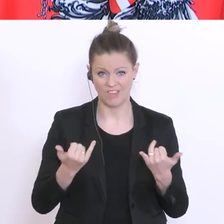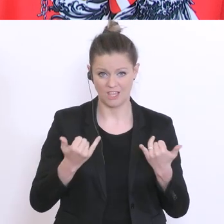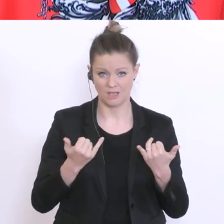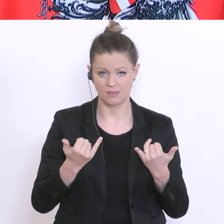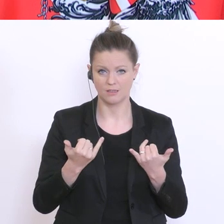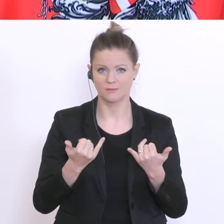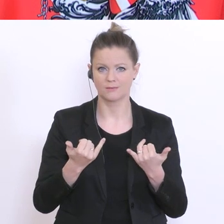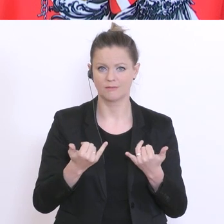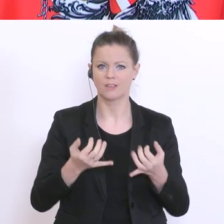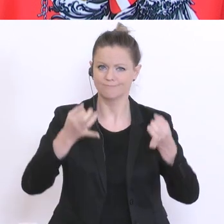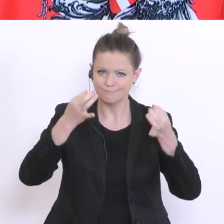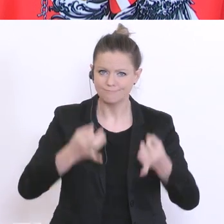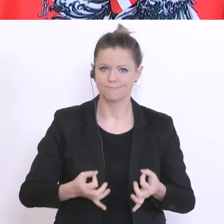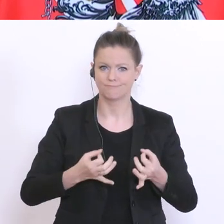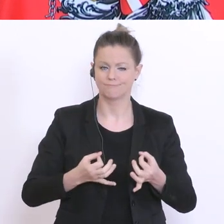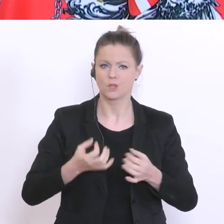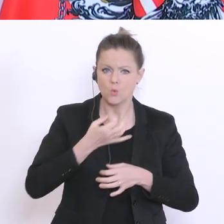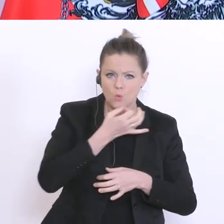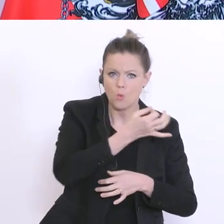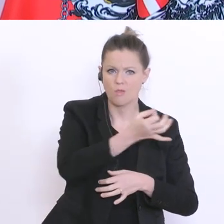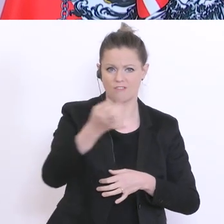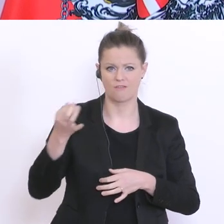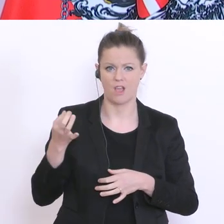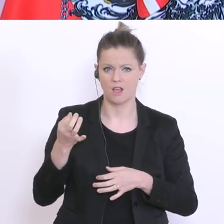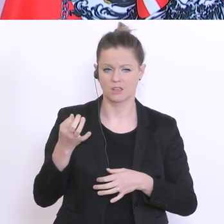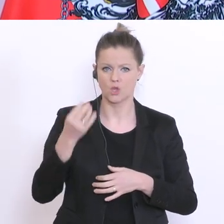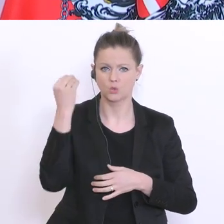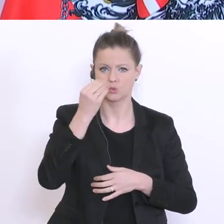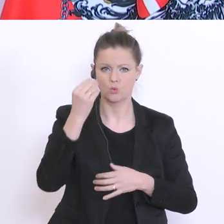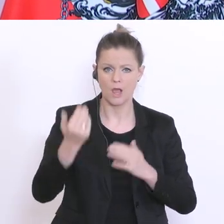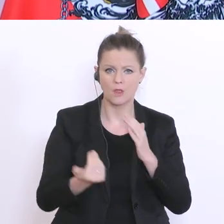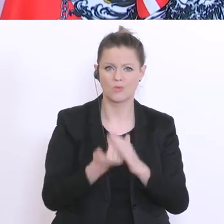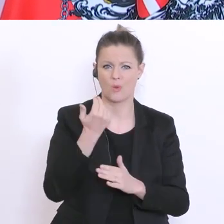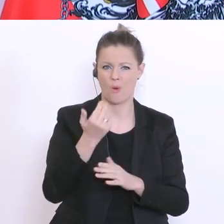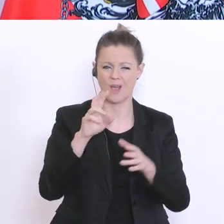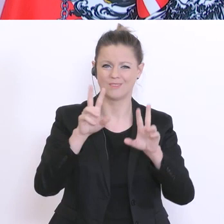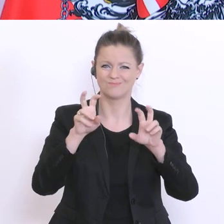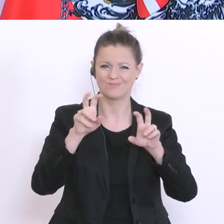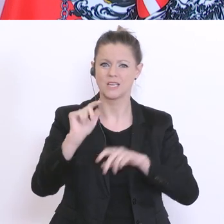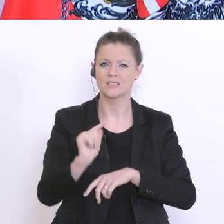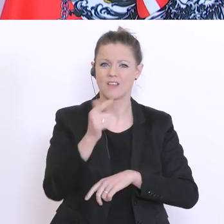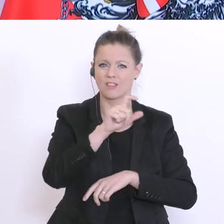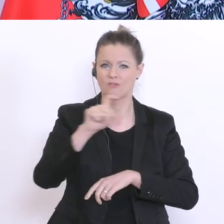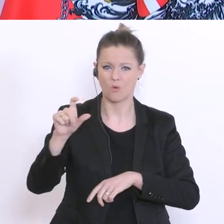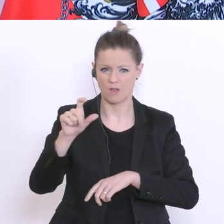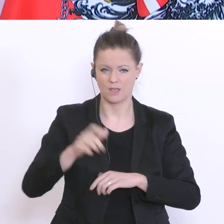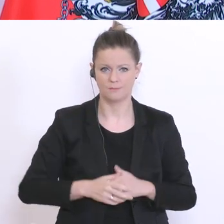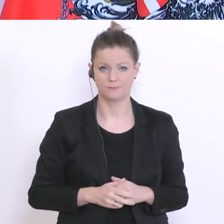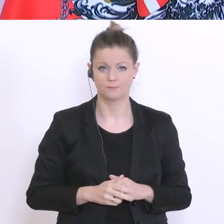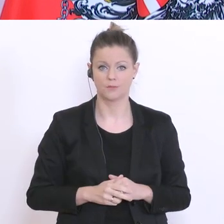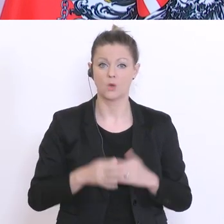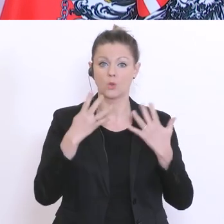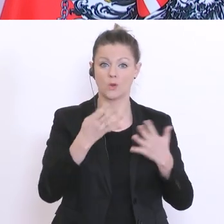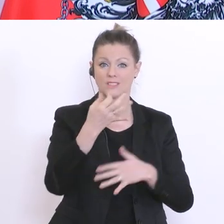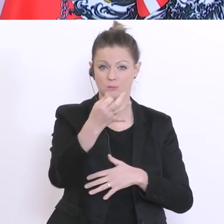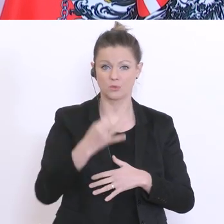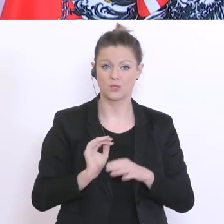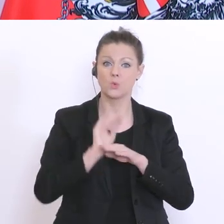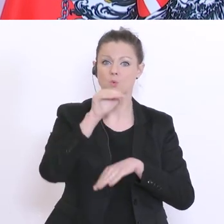über die Situation der Schulen neu in der zweiten Woche. Über 90°% der 500 zufällig ausgewählten